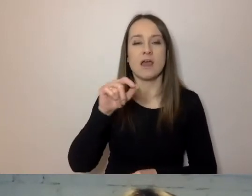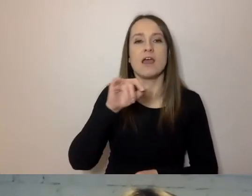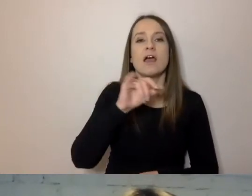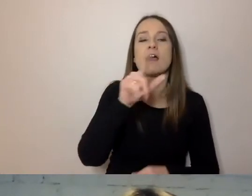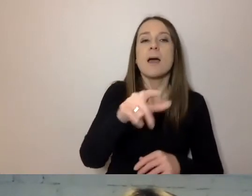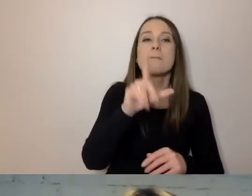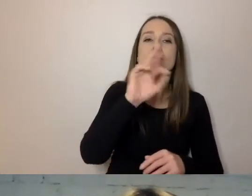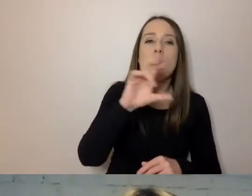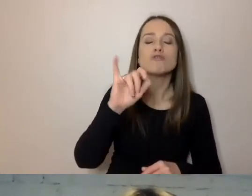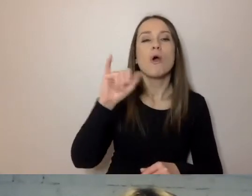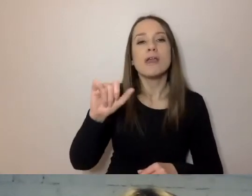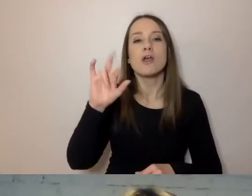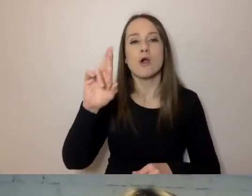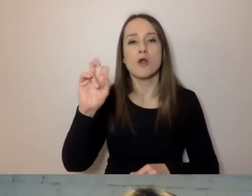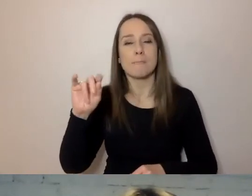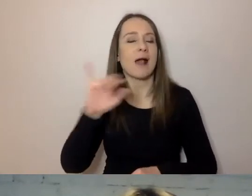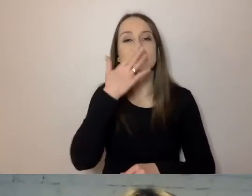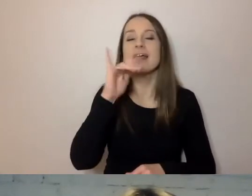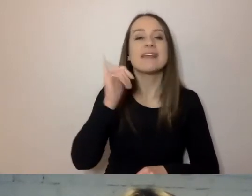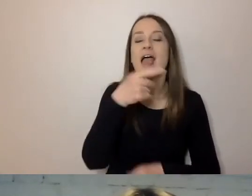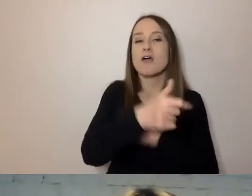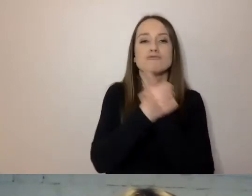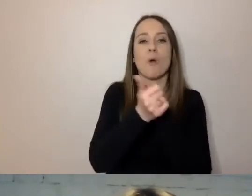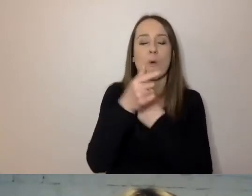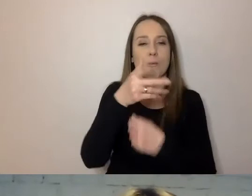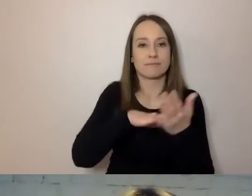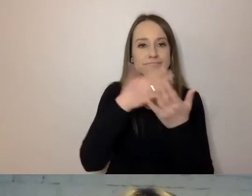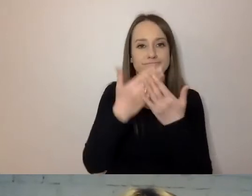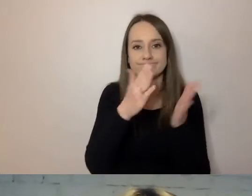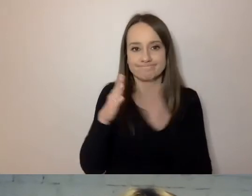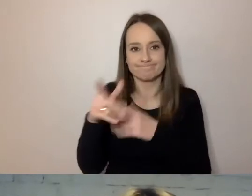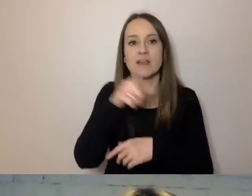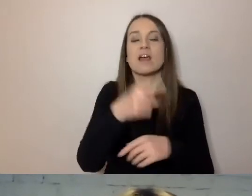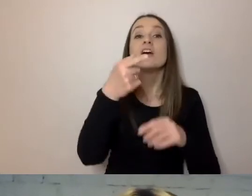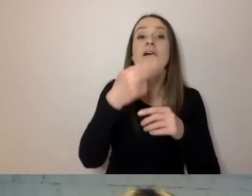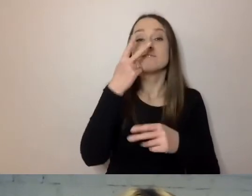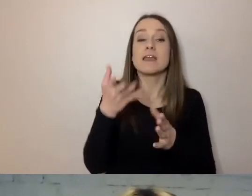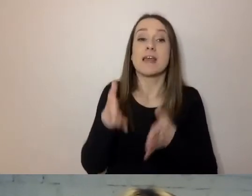Tu mamy przykład. Po lewej stronie dokument sprzed przerobienia, po prawej uproszczony.